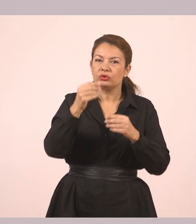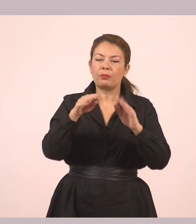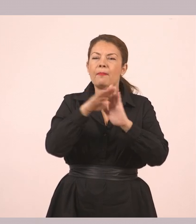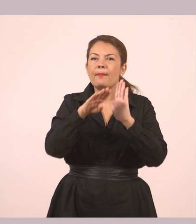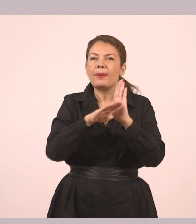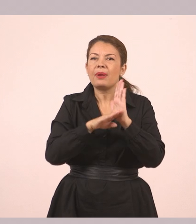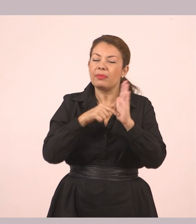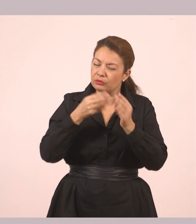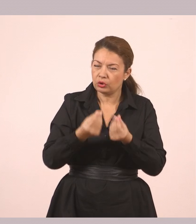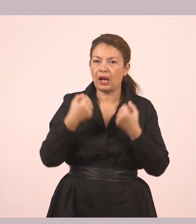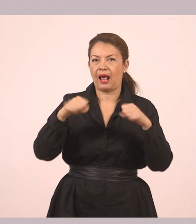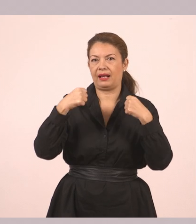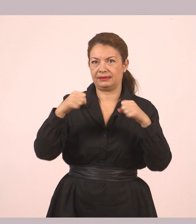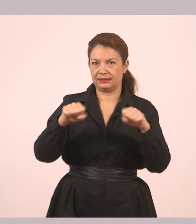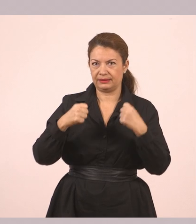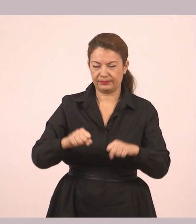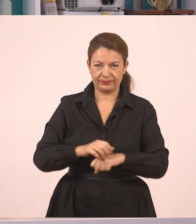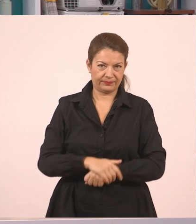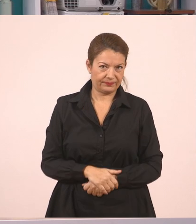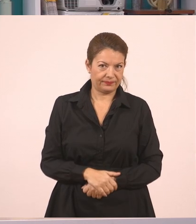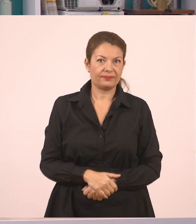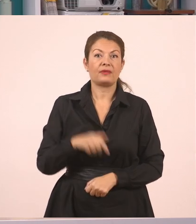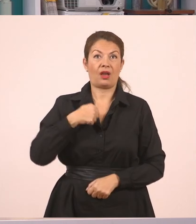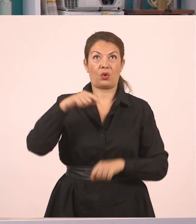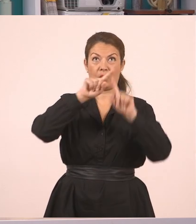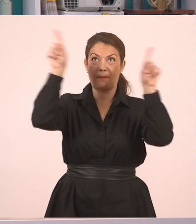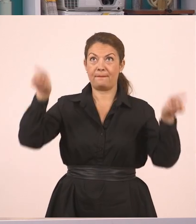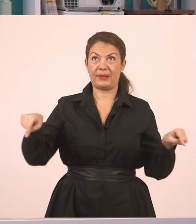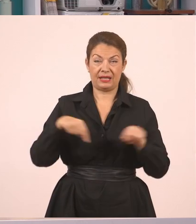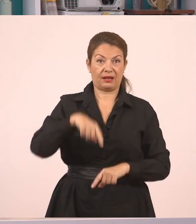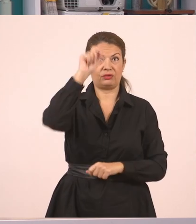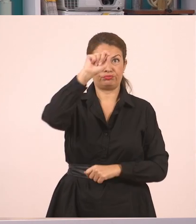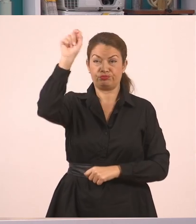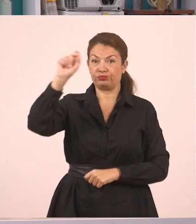Πάμε, εσείς σε ένα τετράδιο και εγώ εδώ στον πίνακα, να κάνουμε μία άσκηση...